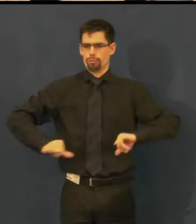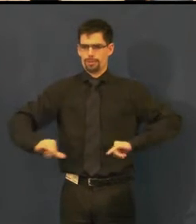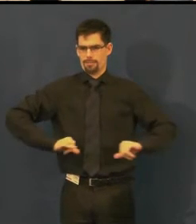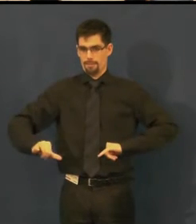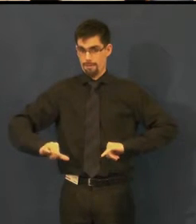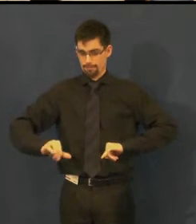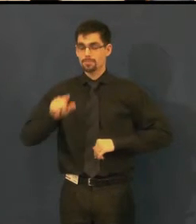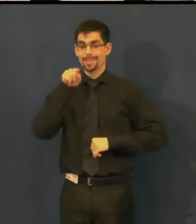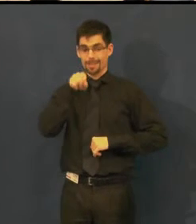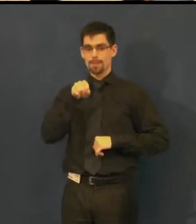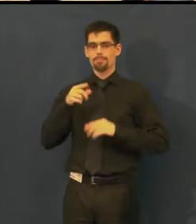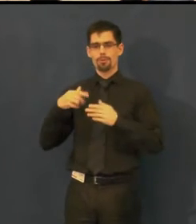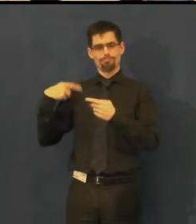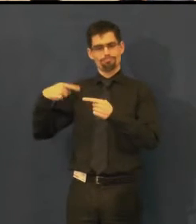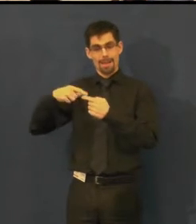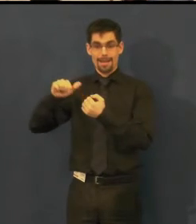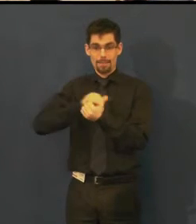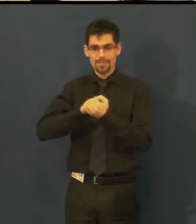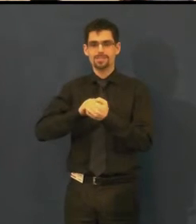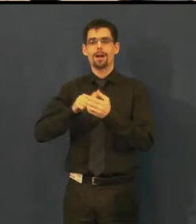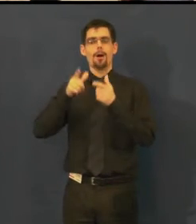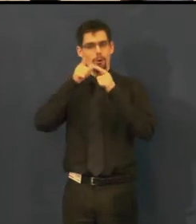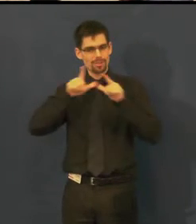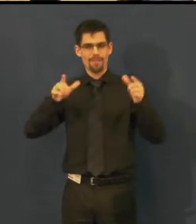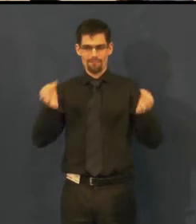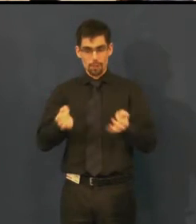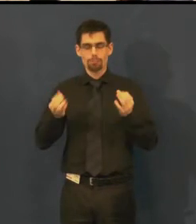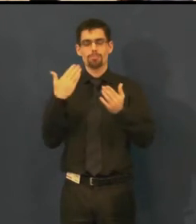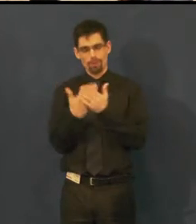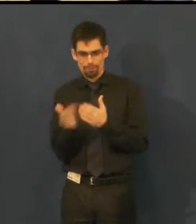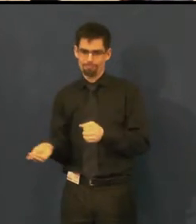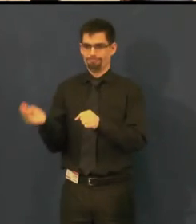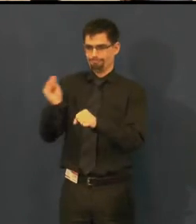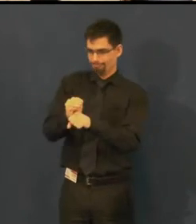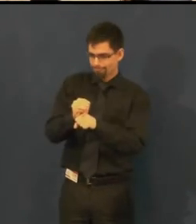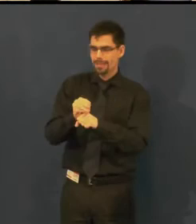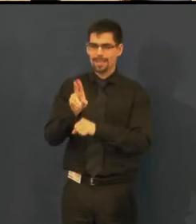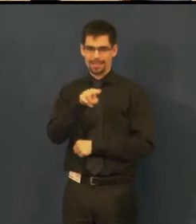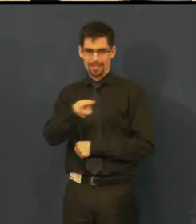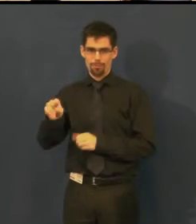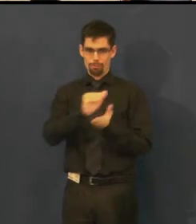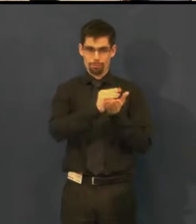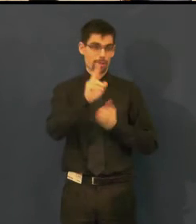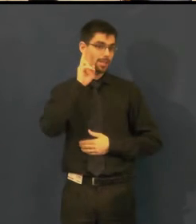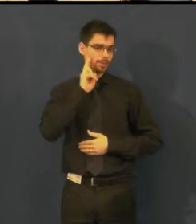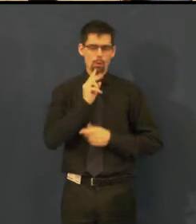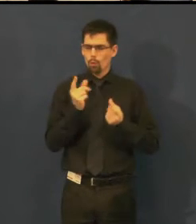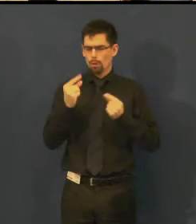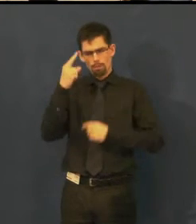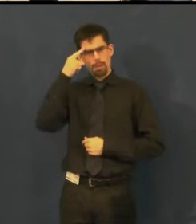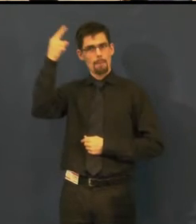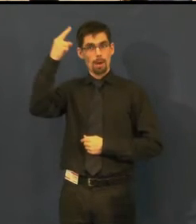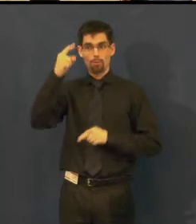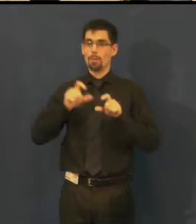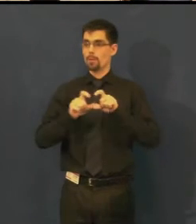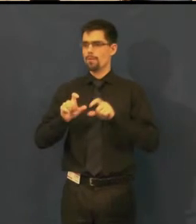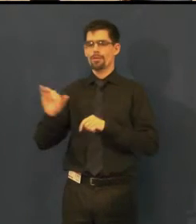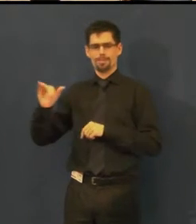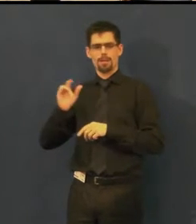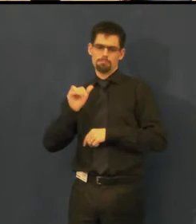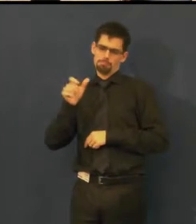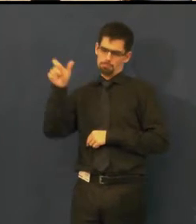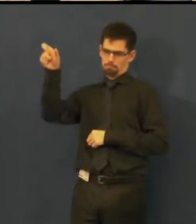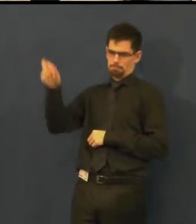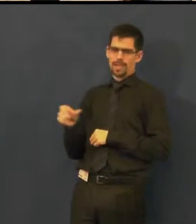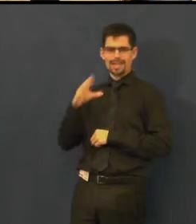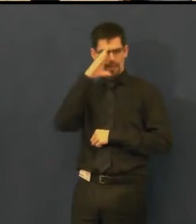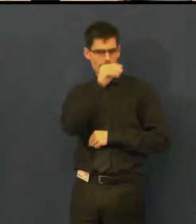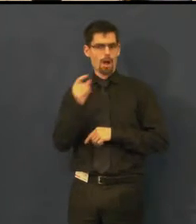Impulsem tuhle službu nabídnout byl e-mail, který přišel od naší pravidelné divačky,